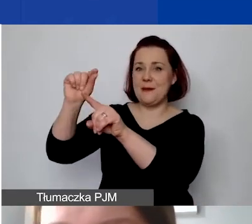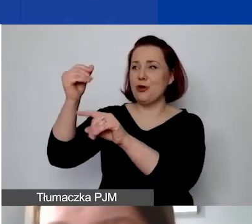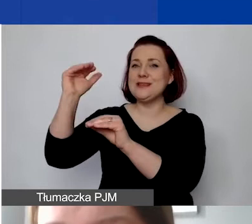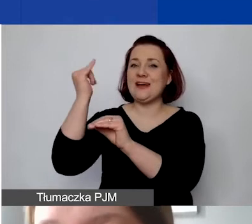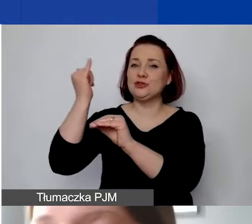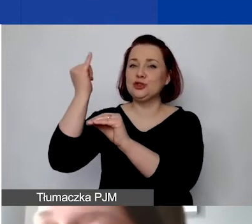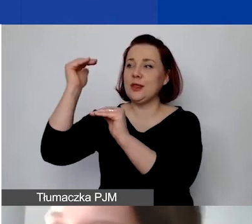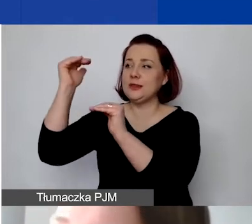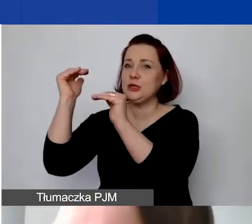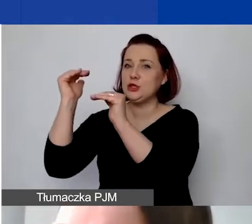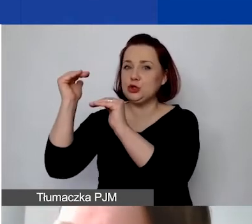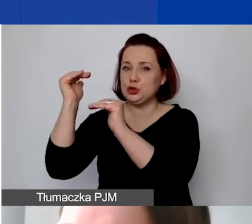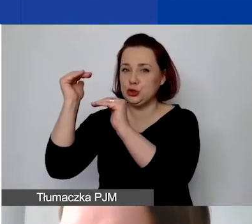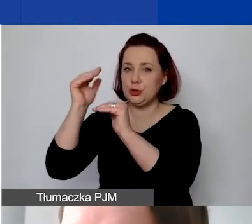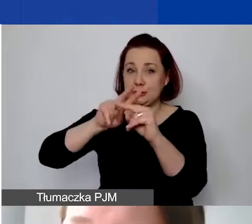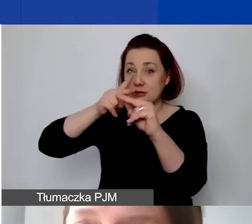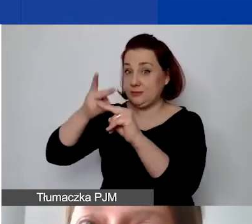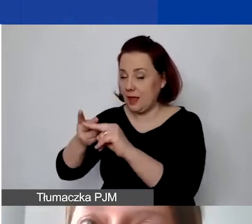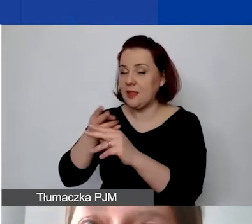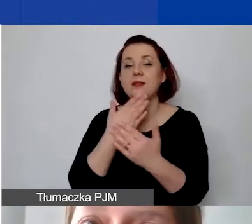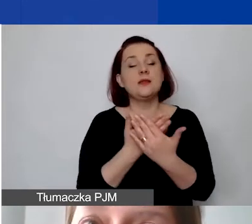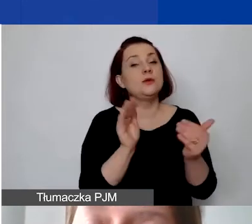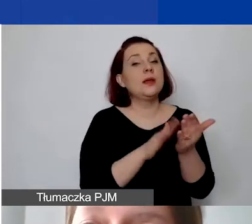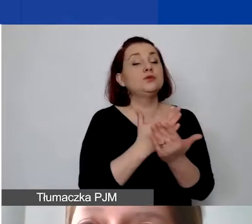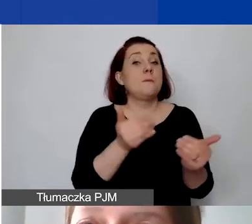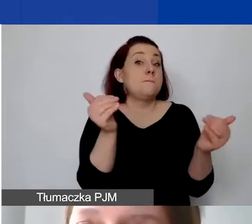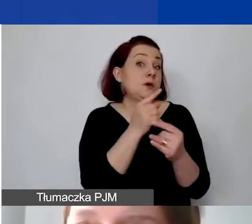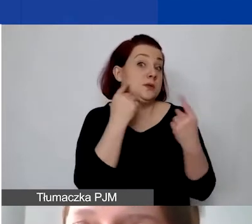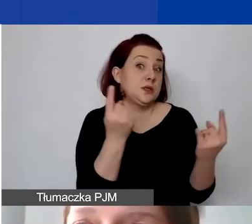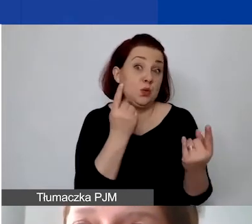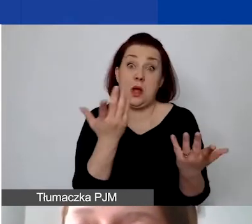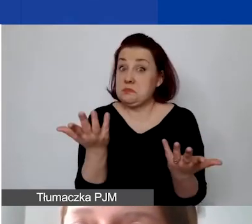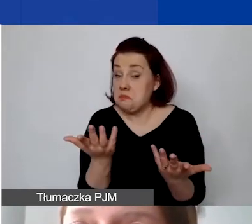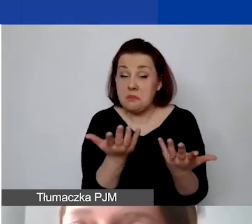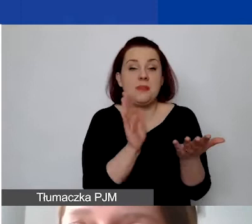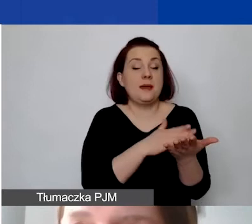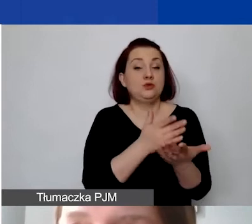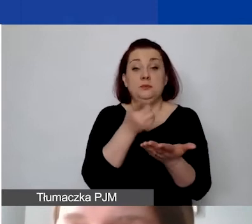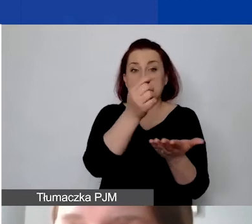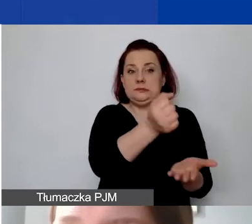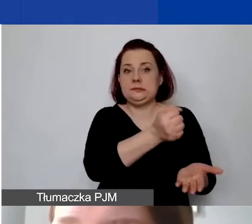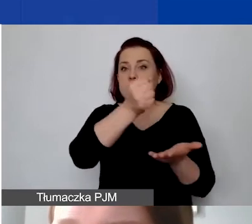W związku z tym możliwe są sytuacje, że otrzymają państwo wypłatę w złotówkach,